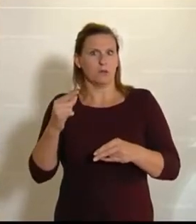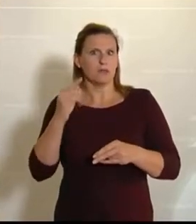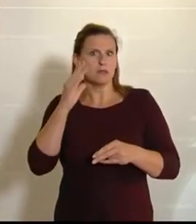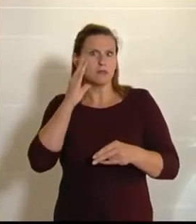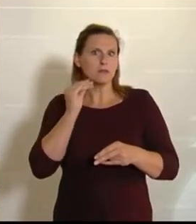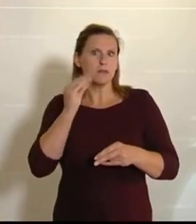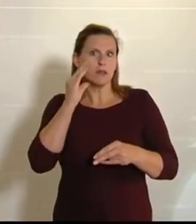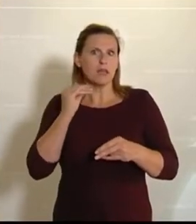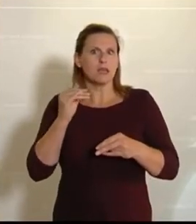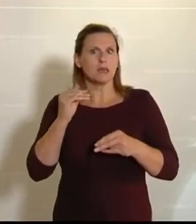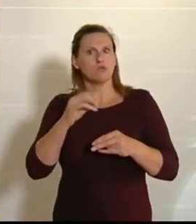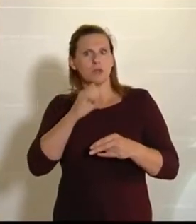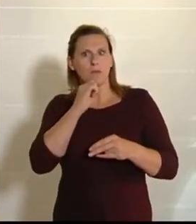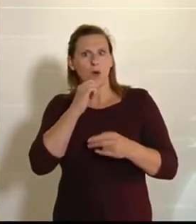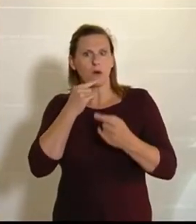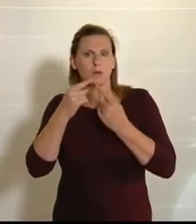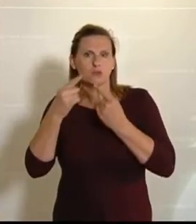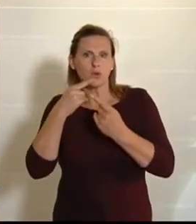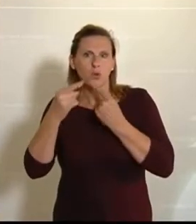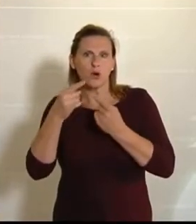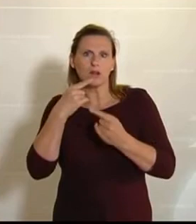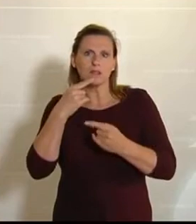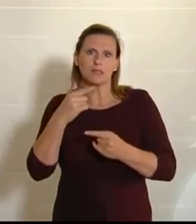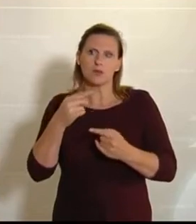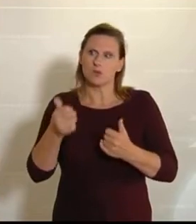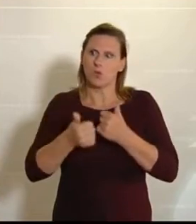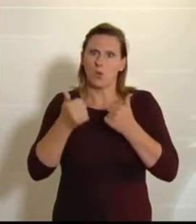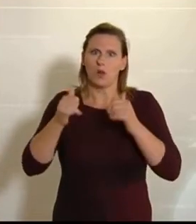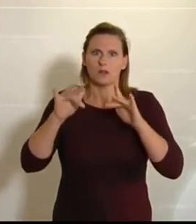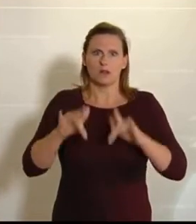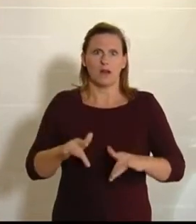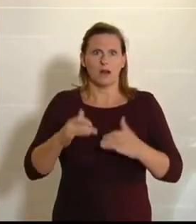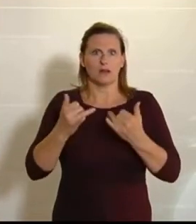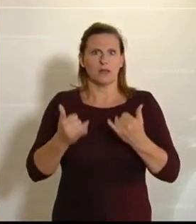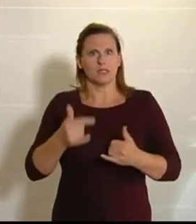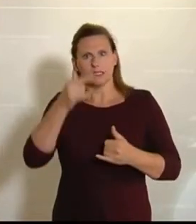Gegend gesprochen. Natürlich, so toll es ist, wenn man jetzt die Menschen in Österreich